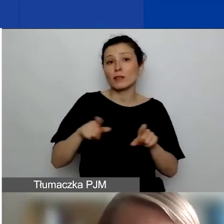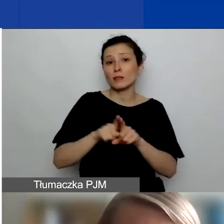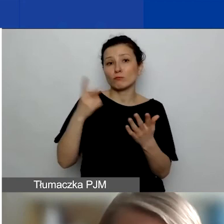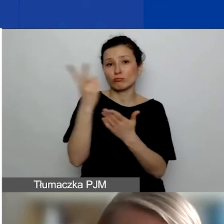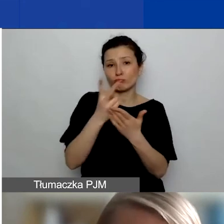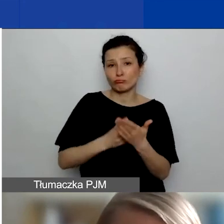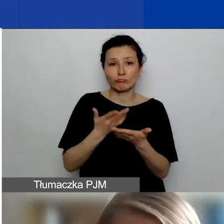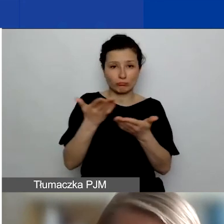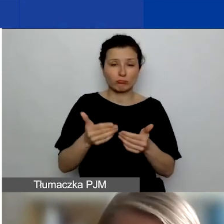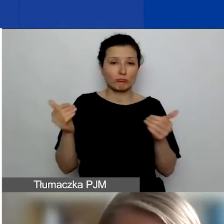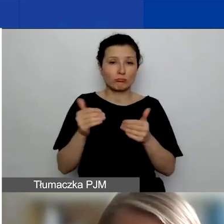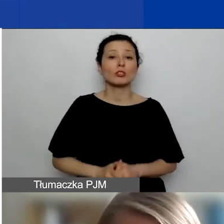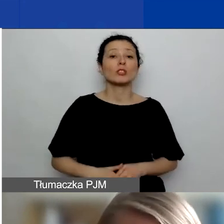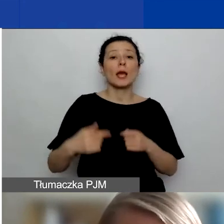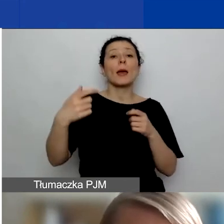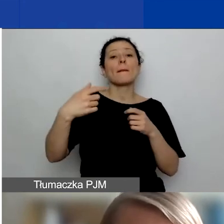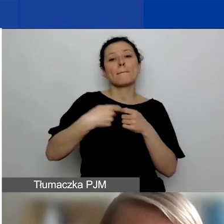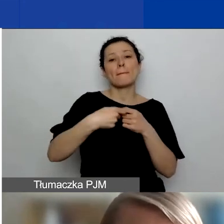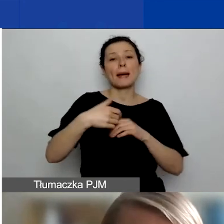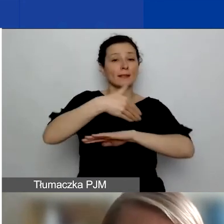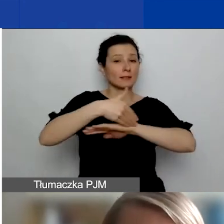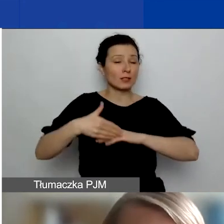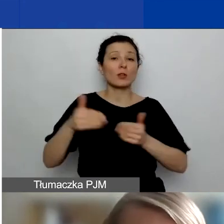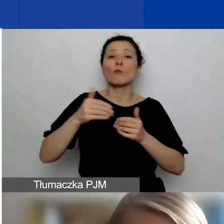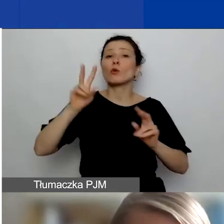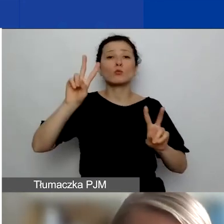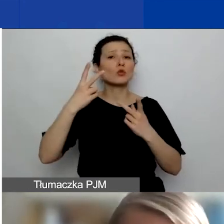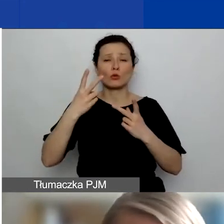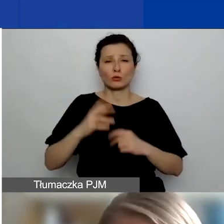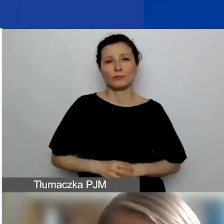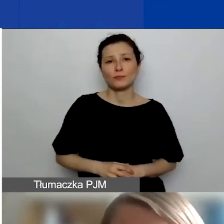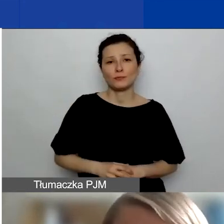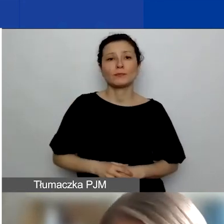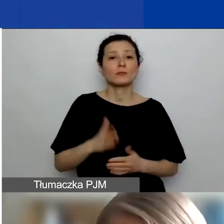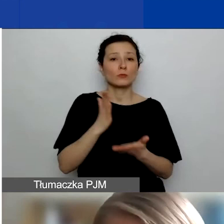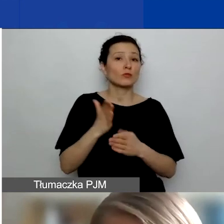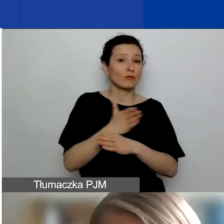Partnerzy zagraniczni w naszym programie mogą pochodzić przede wszystkim z Państw-Darczyńców,